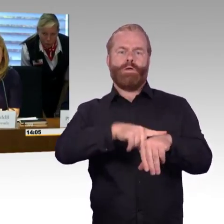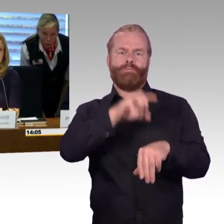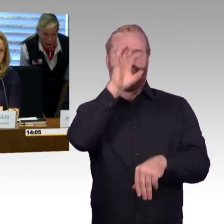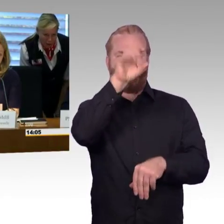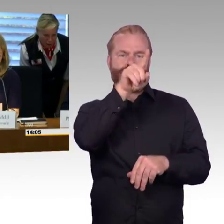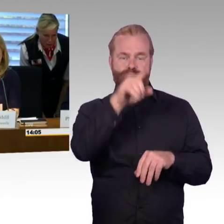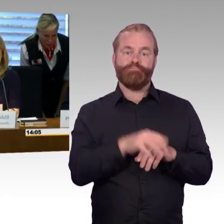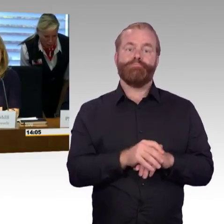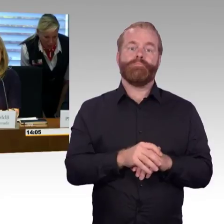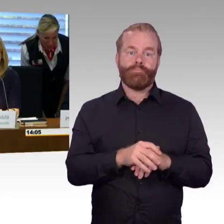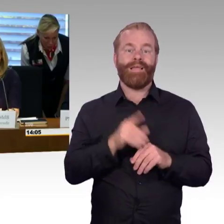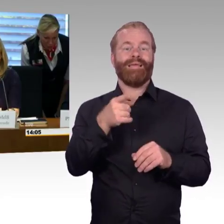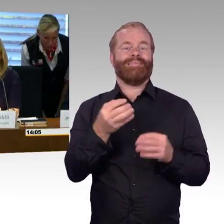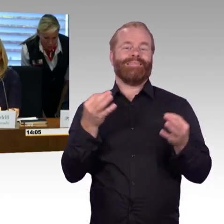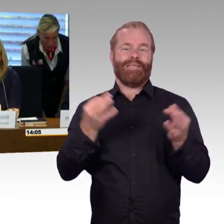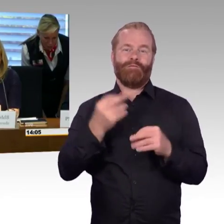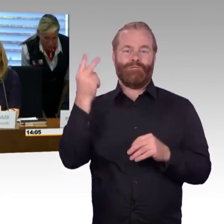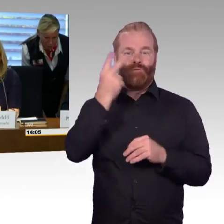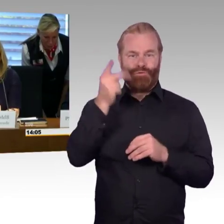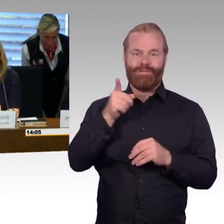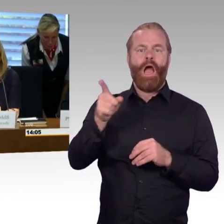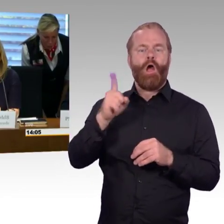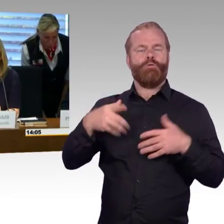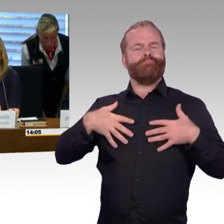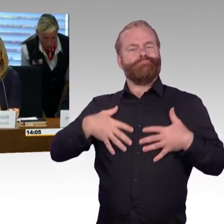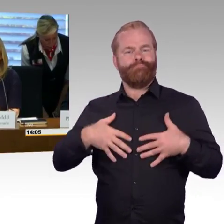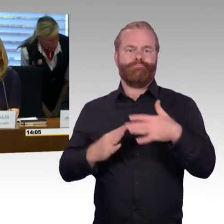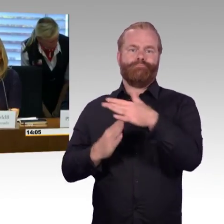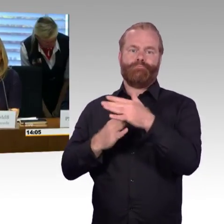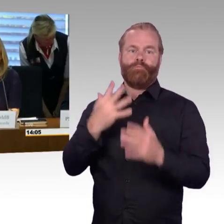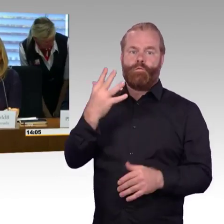und alle zu Wort kommen können. Anschließend folgt der nächste Fragesteller.